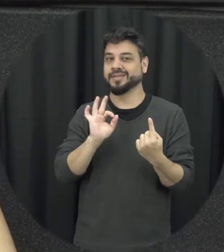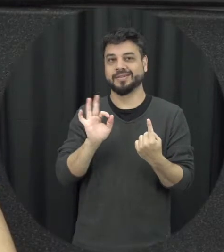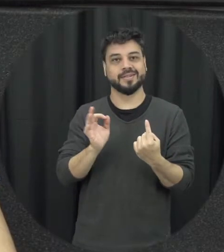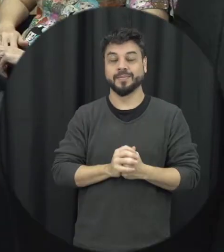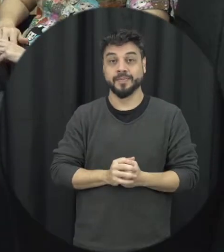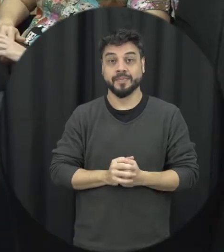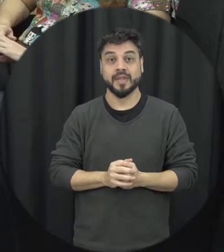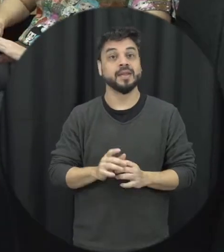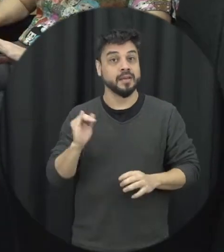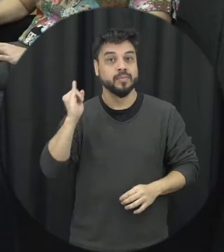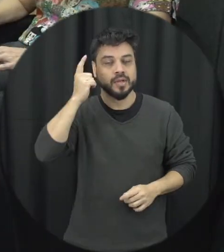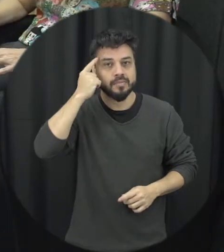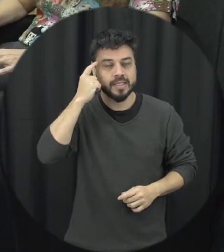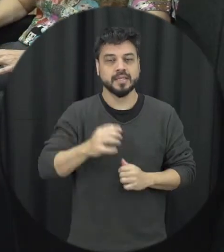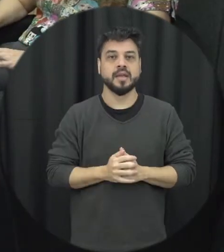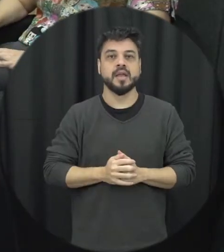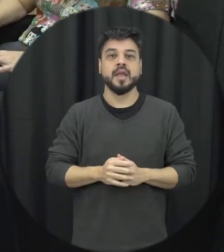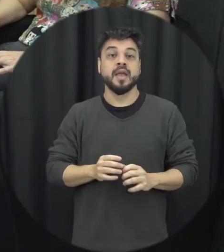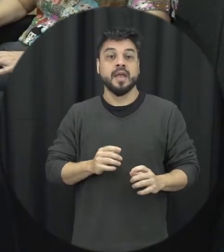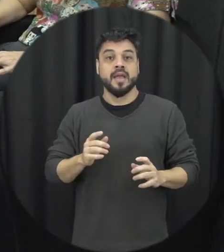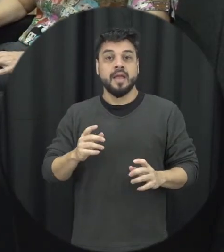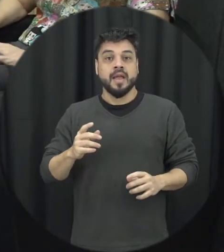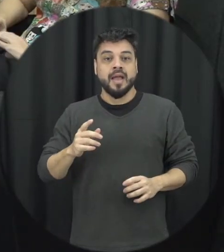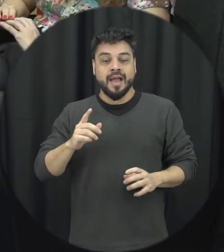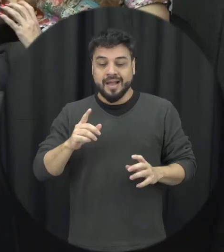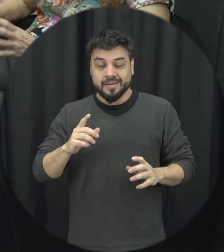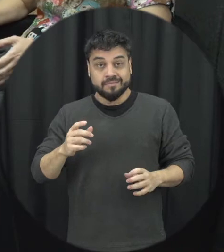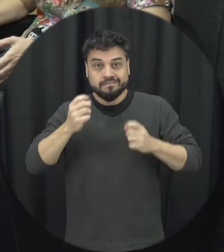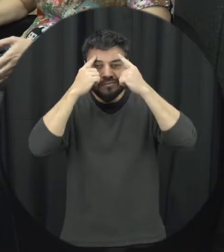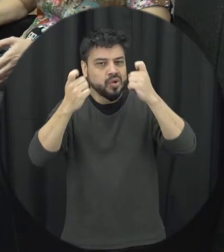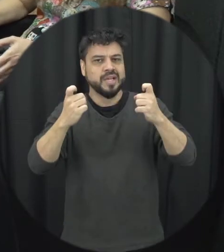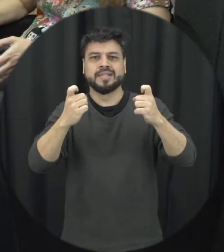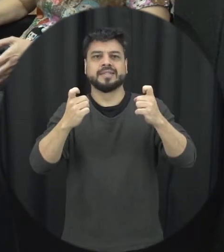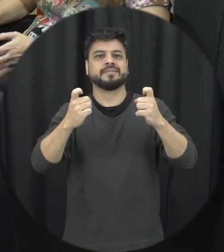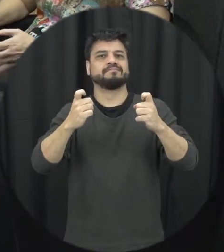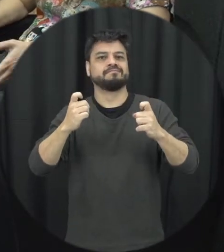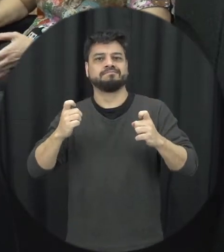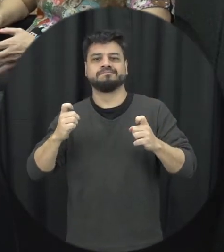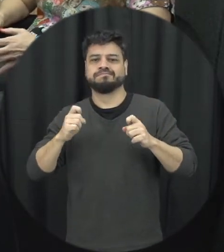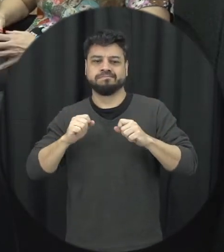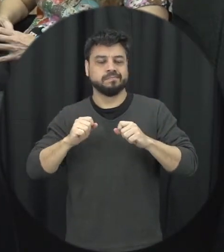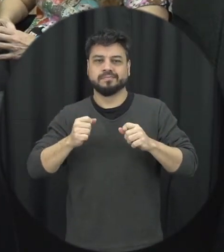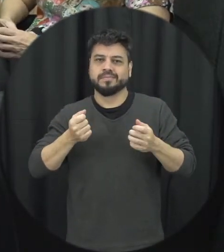importante é lá tem um impacto em toda a sociedade todos nós perdemos quando uma mulher está indo em